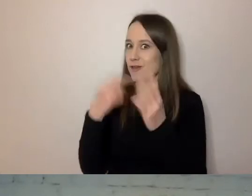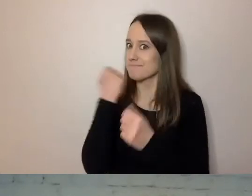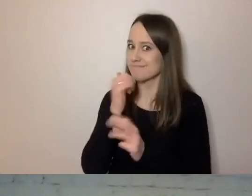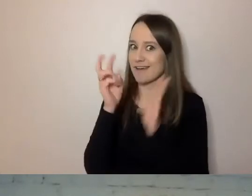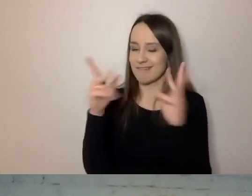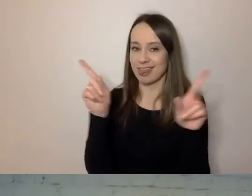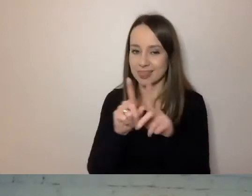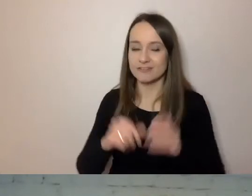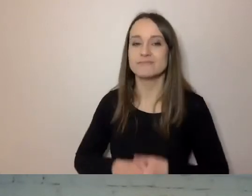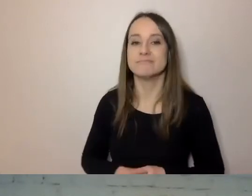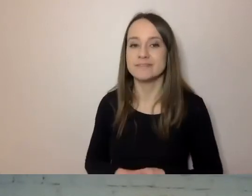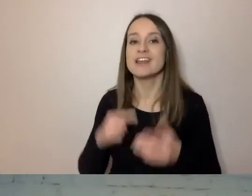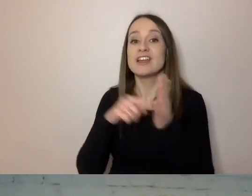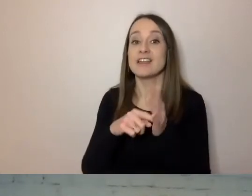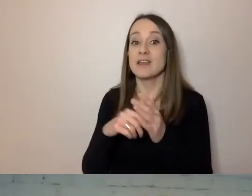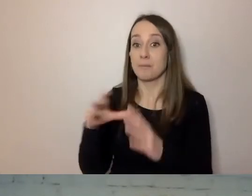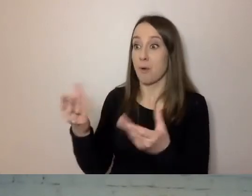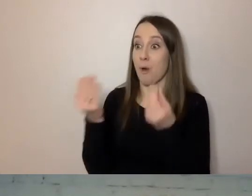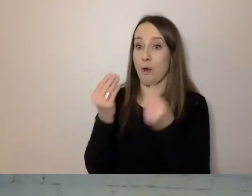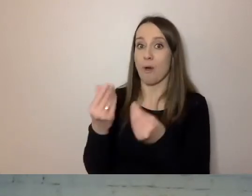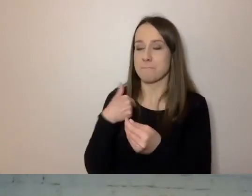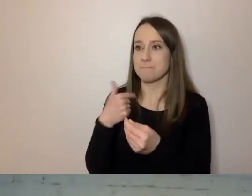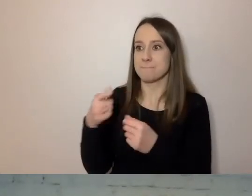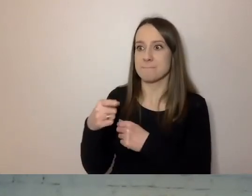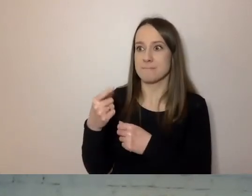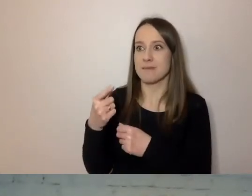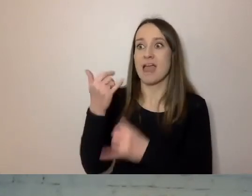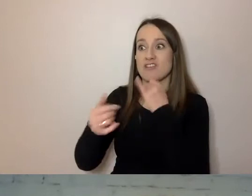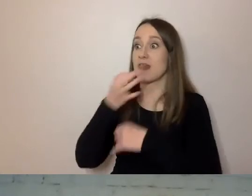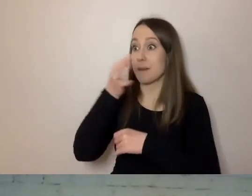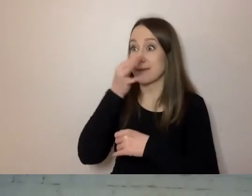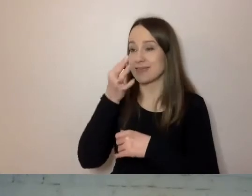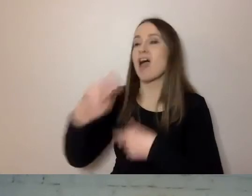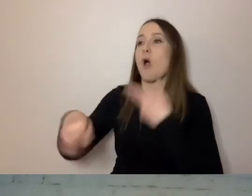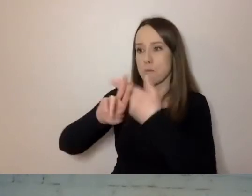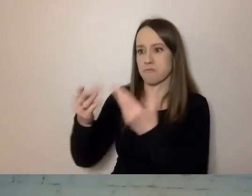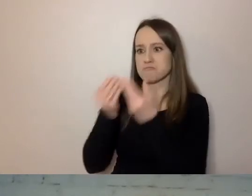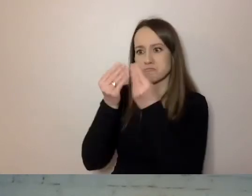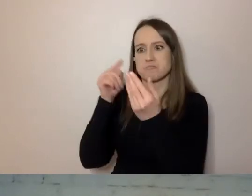Czy dostał odpowiedź na swoje merytoryczne pytanie i ta odpowiedź jest na pierwszym miejscu,